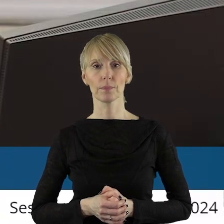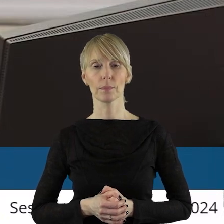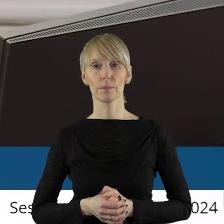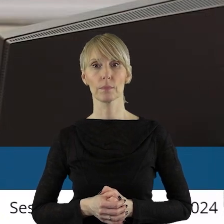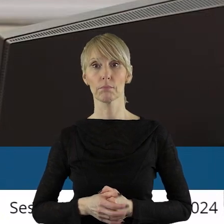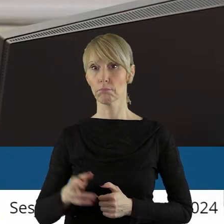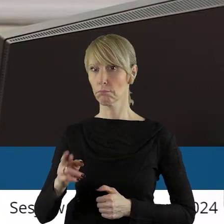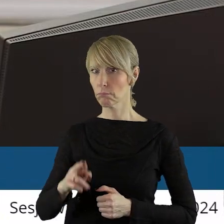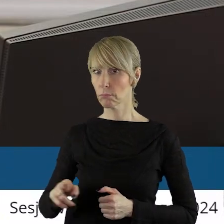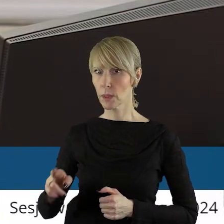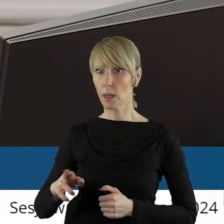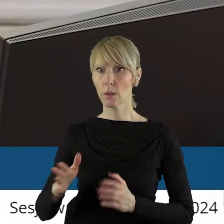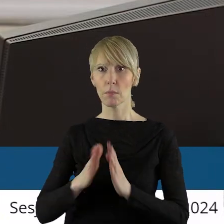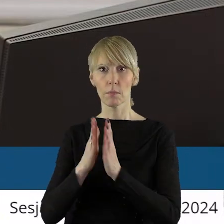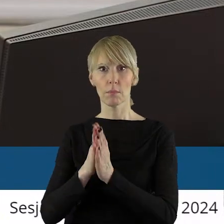Pan radny Witold.